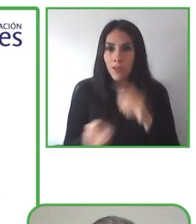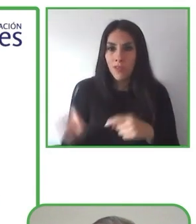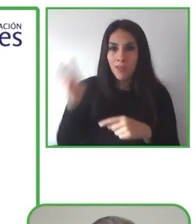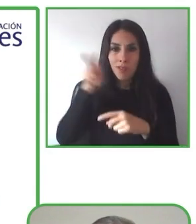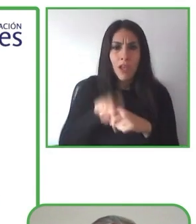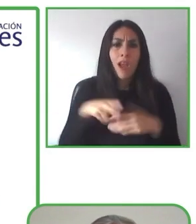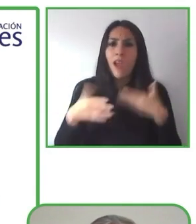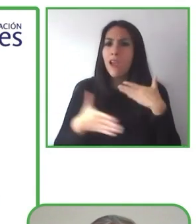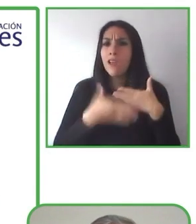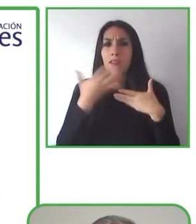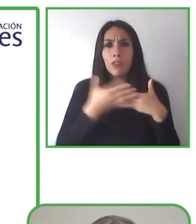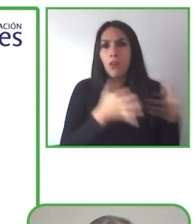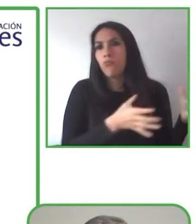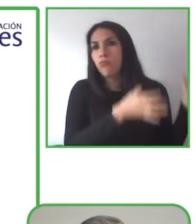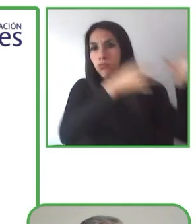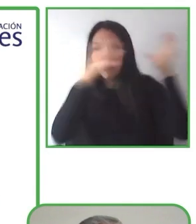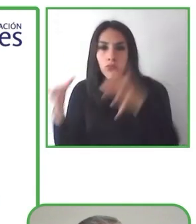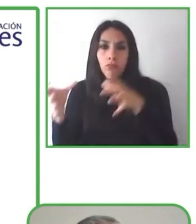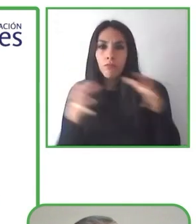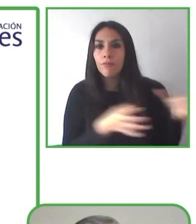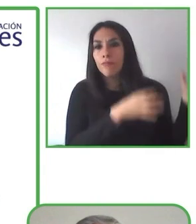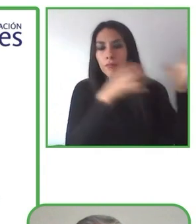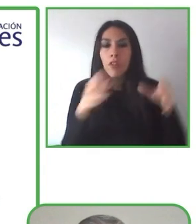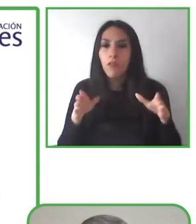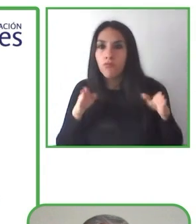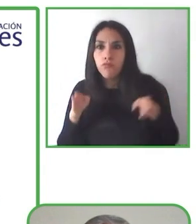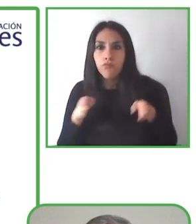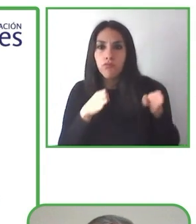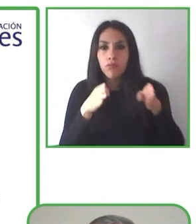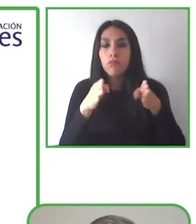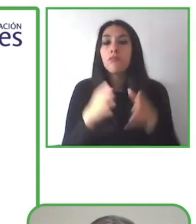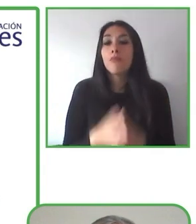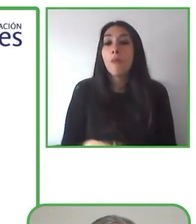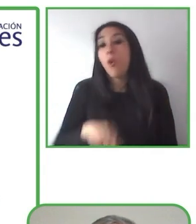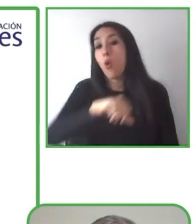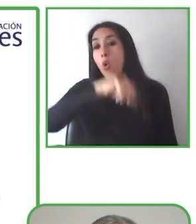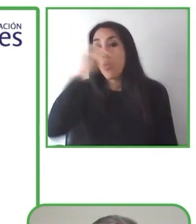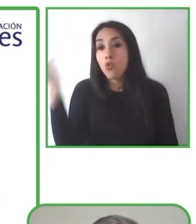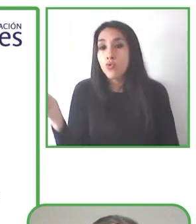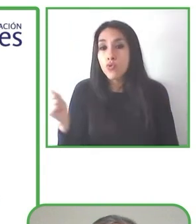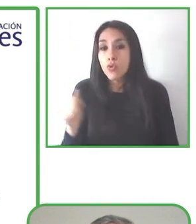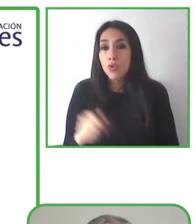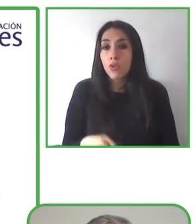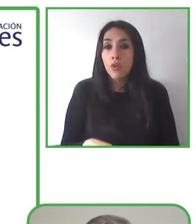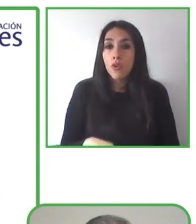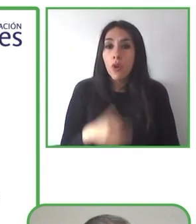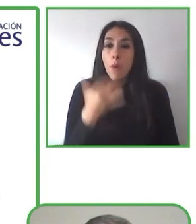turismo accesible. Tiene más de 15 años de experiencia en medios de comunicación y gestión de proyectos.